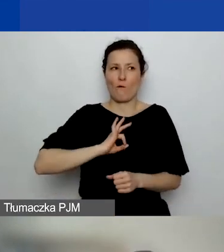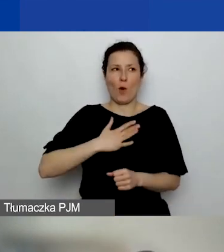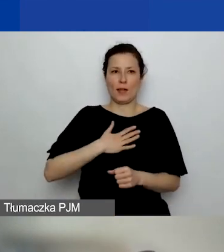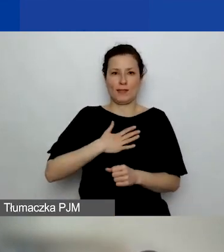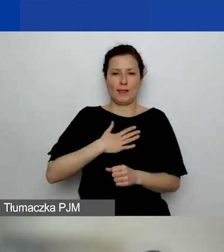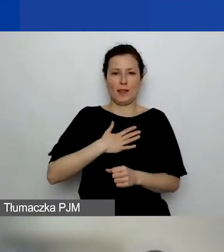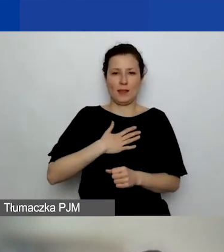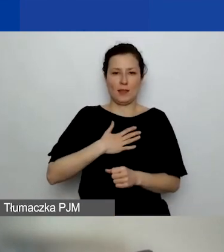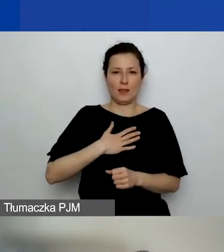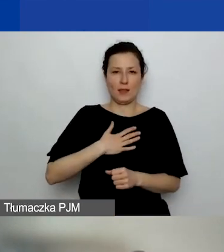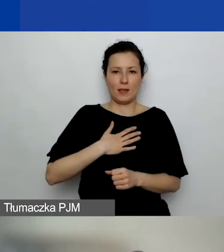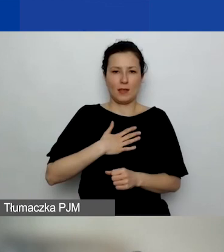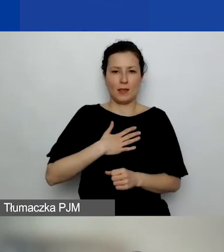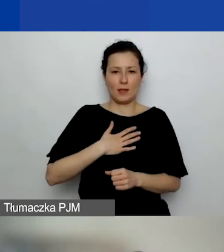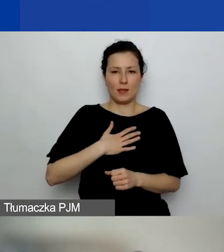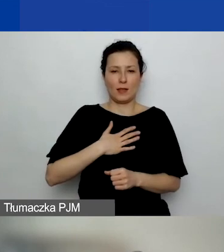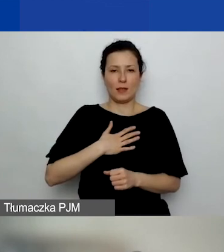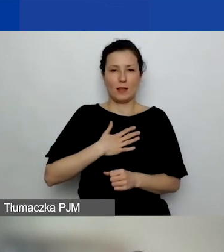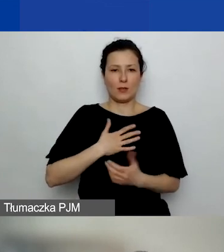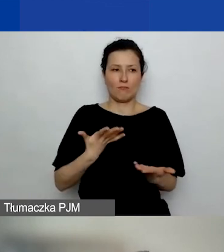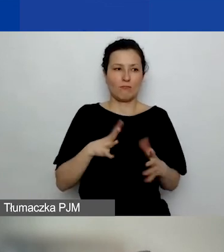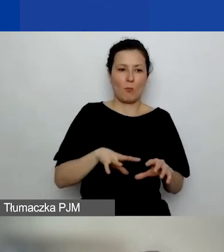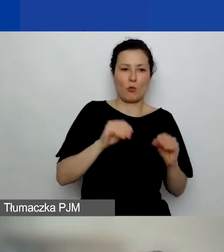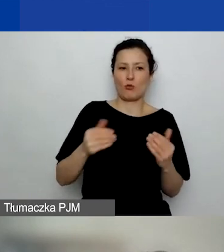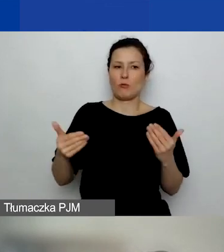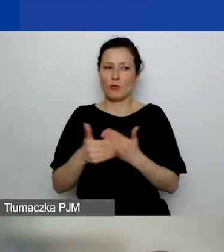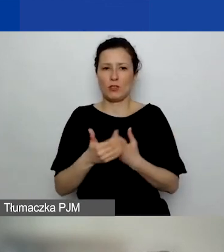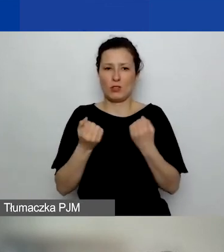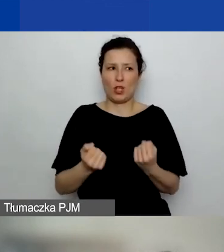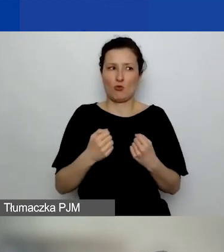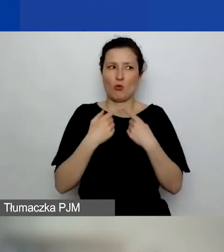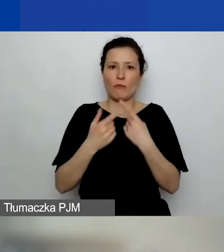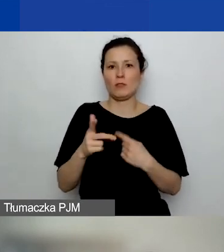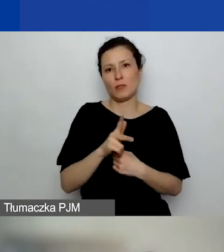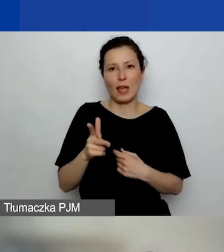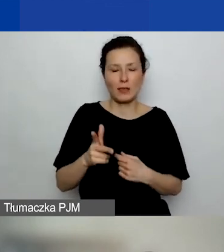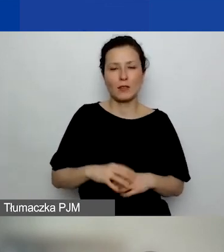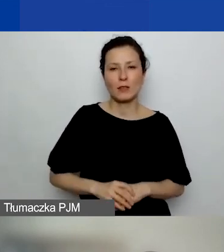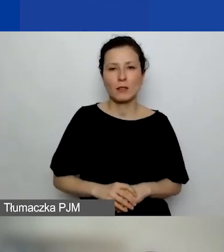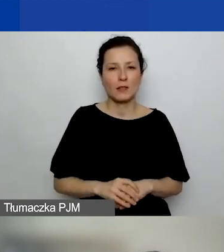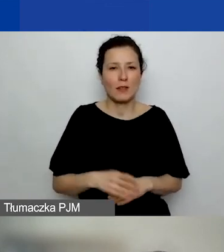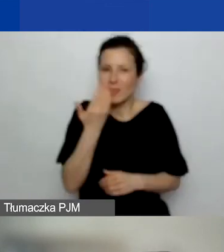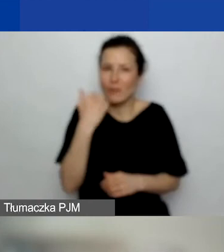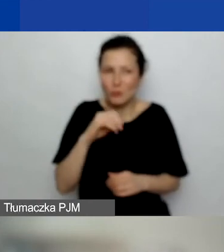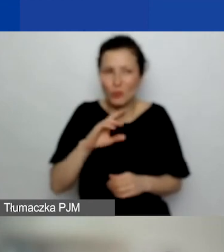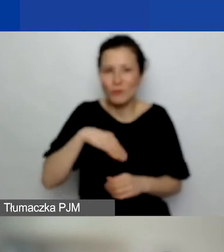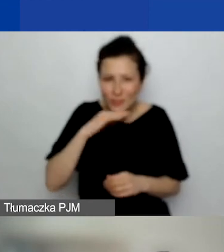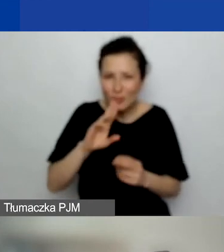którego początek i koniec np. jest trudno określić. Nie wiem, czy to jest wystarczająca odpowiedź na to pytanie.